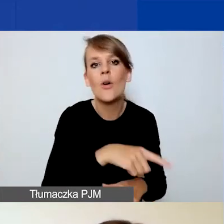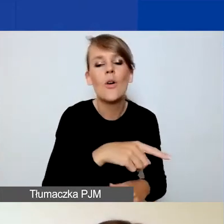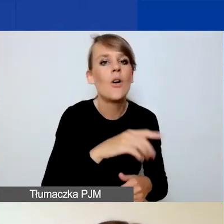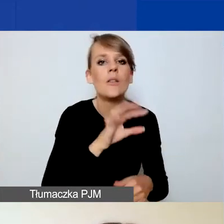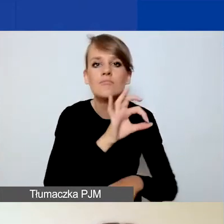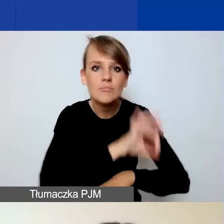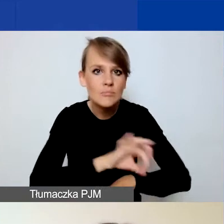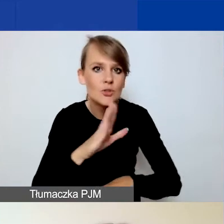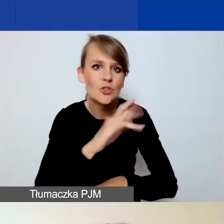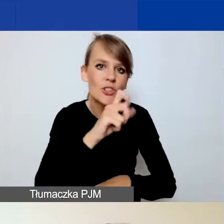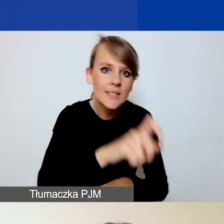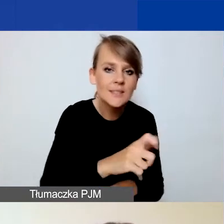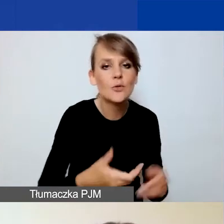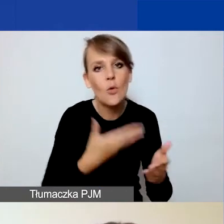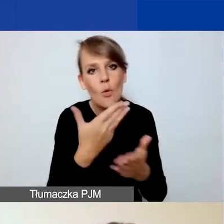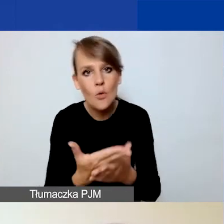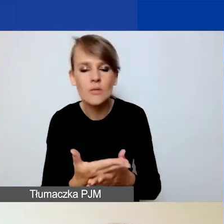pobrać plik PDF z danymi.